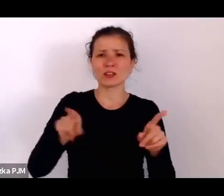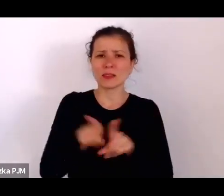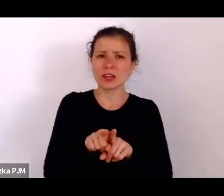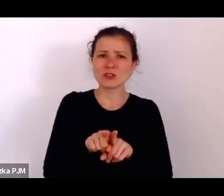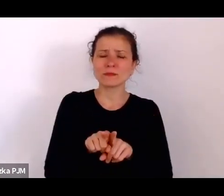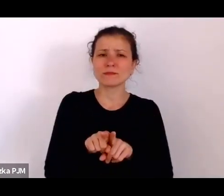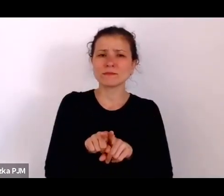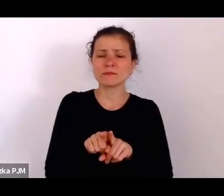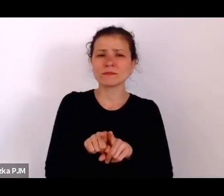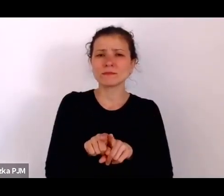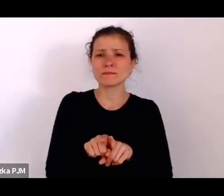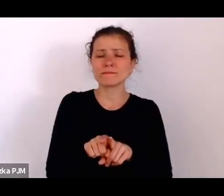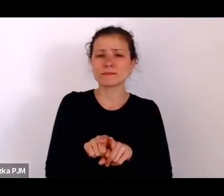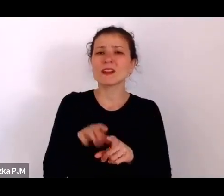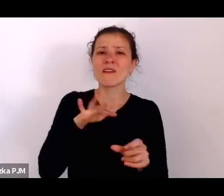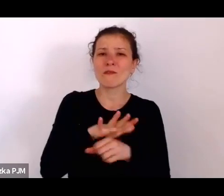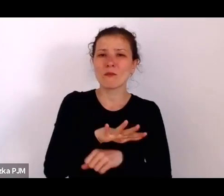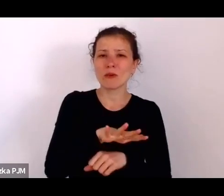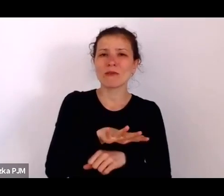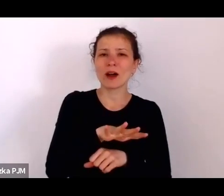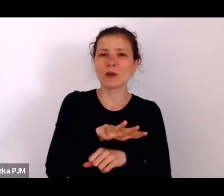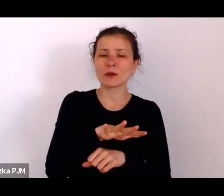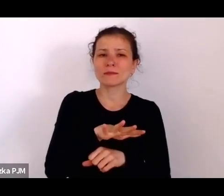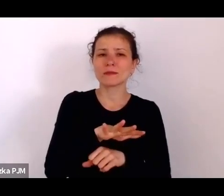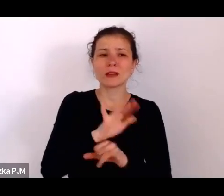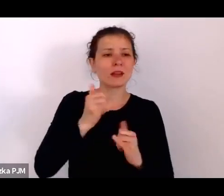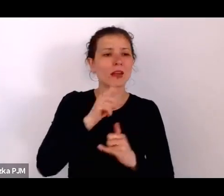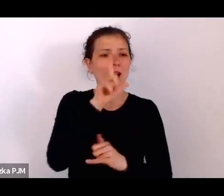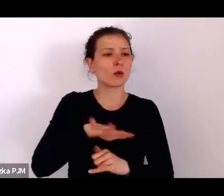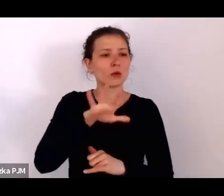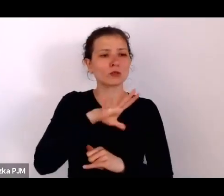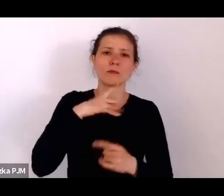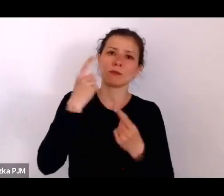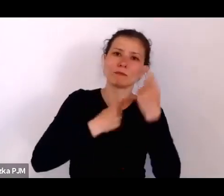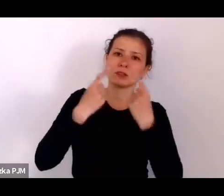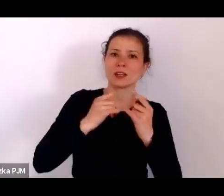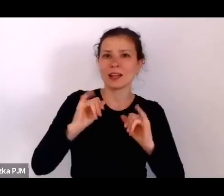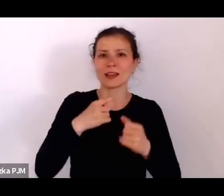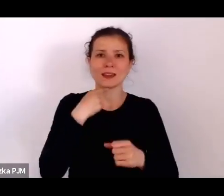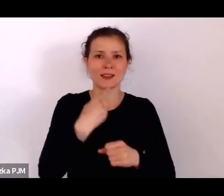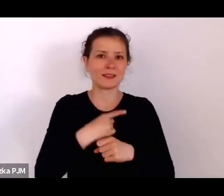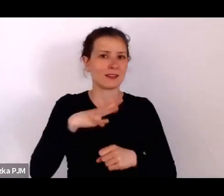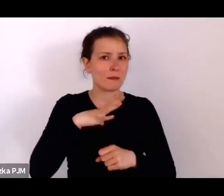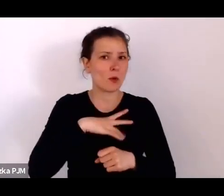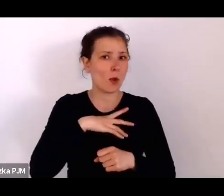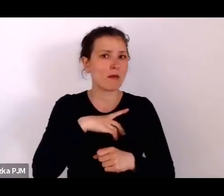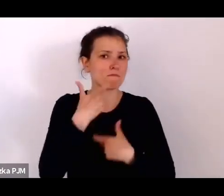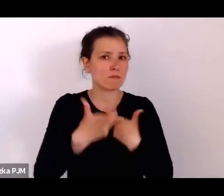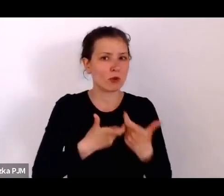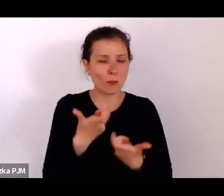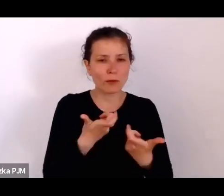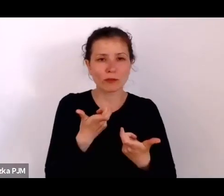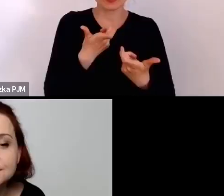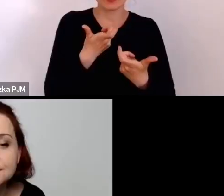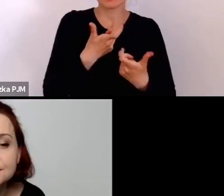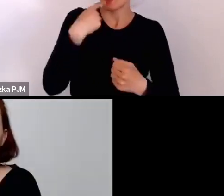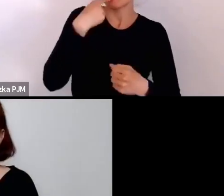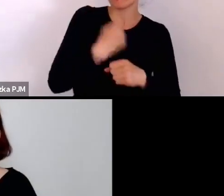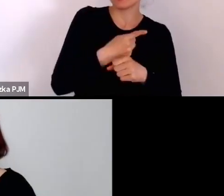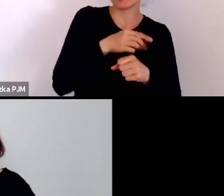miały wpływ na to, jakie decyzje były podejmowane, które konkretnie wpływały na życie ludzi